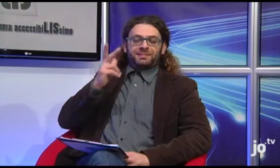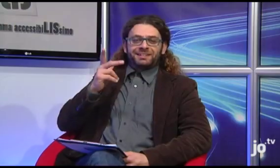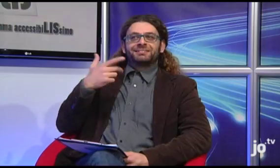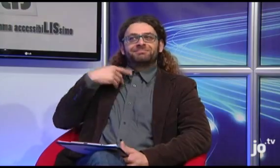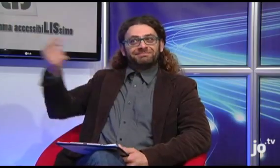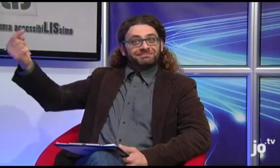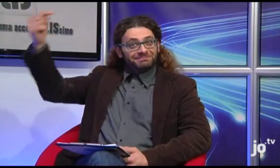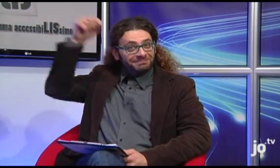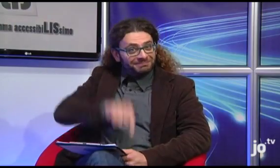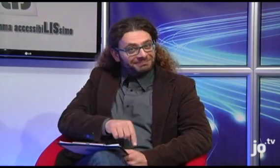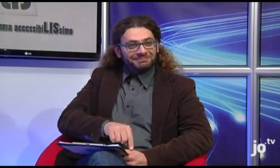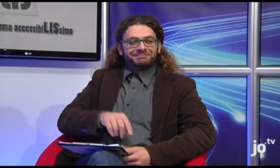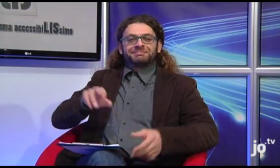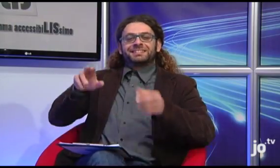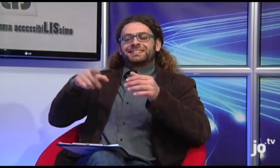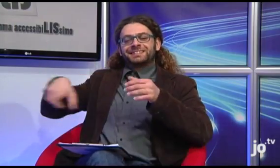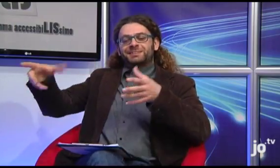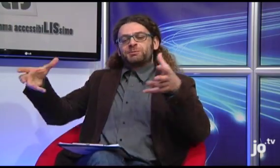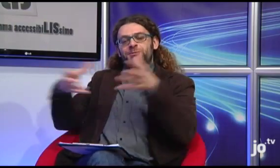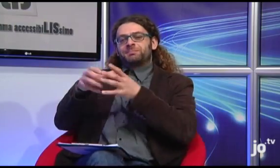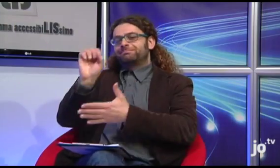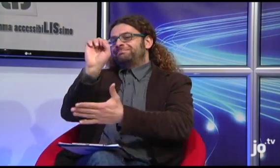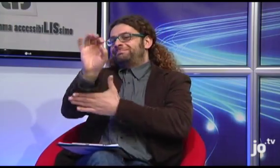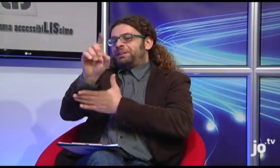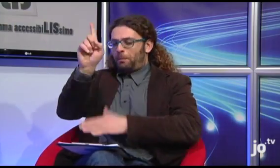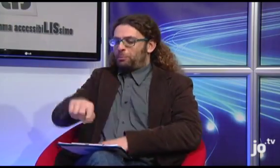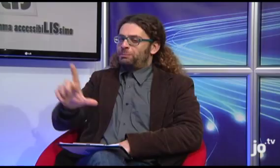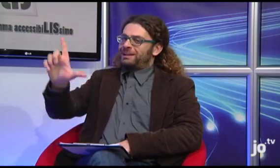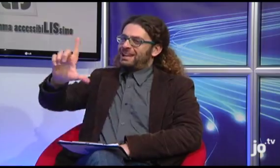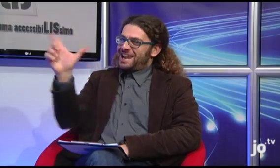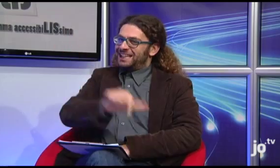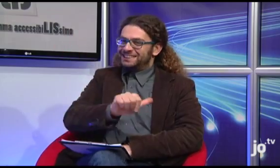Beh, allora speriamo che quando Papa Francesco verrà qui a Taranto il gruppo dei sordi cattolici avrà modo di insegnargli anche un po' di LIS!